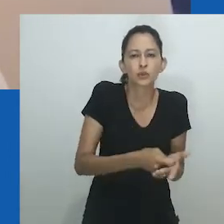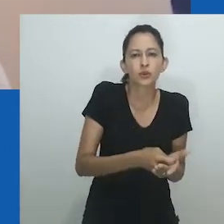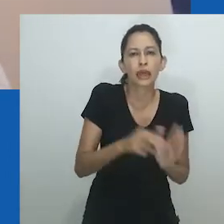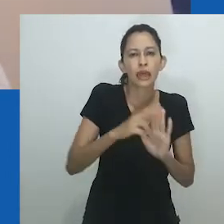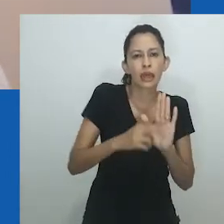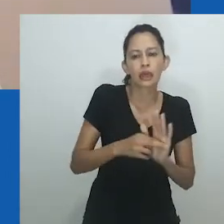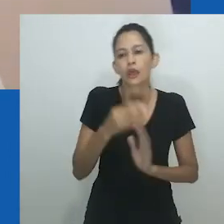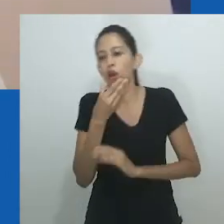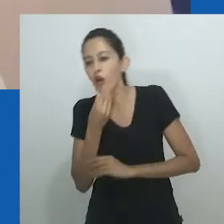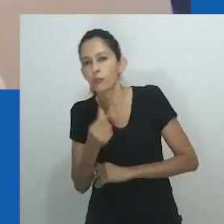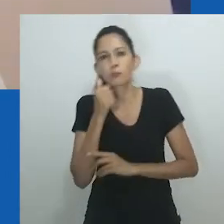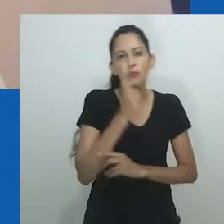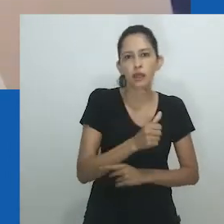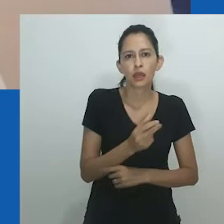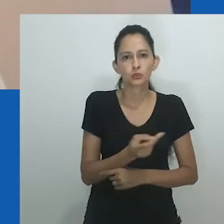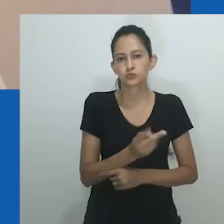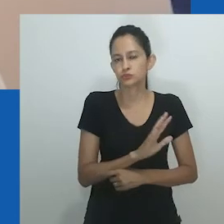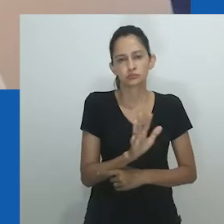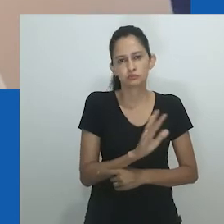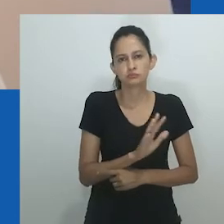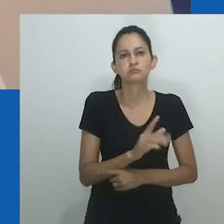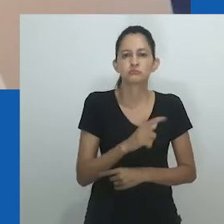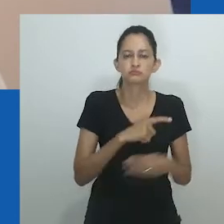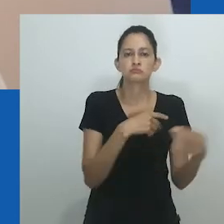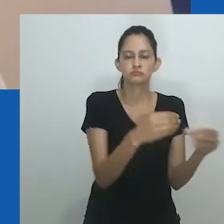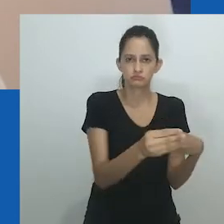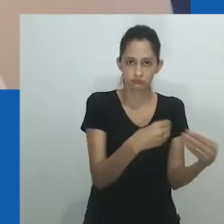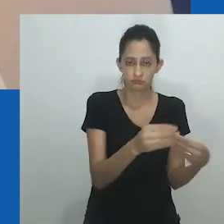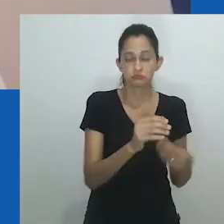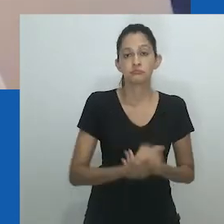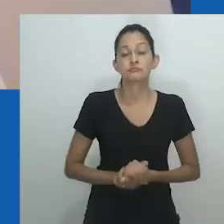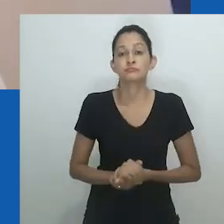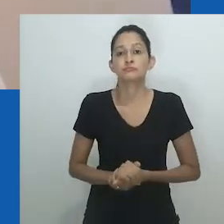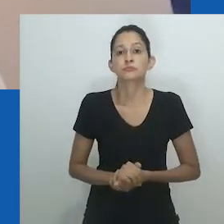é importante notar que gênero nem sempre foi pensado em termos de um binário.